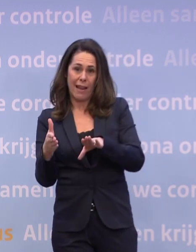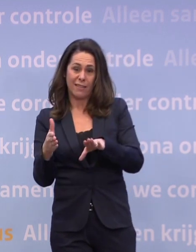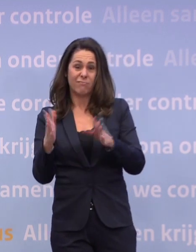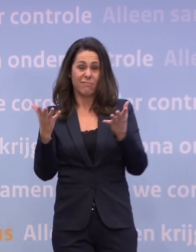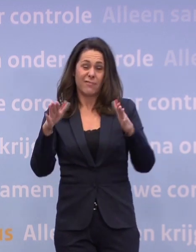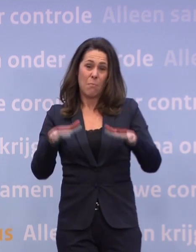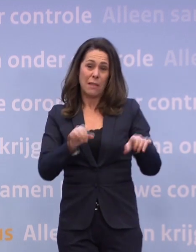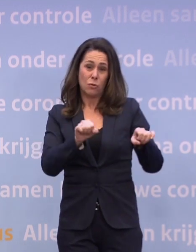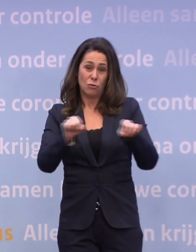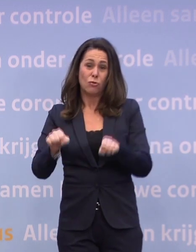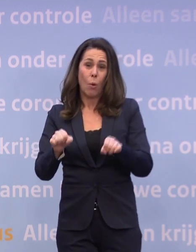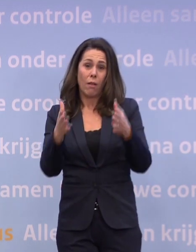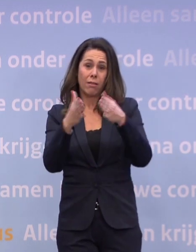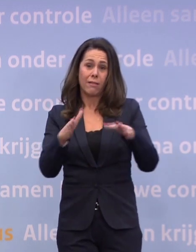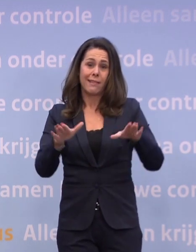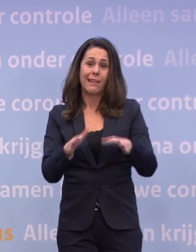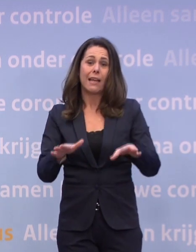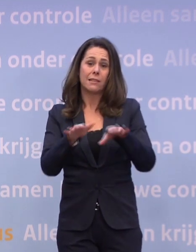Dat is natuurlijk ongelooflijk verdrietig...